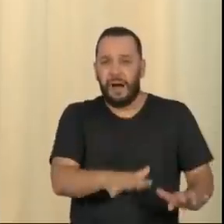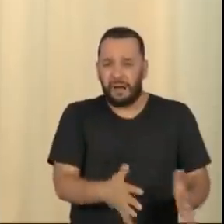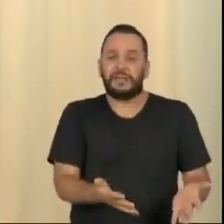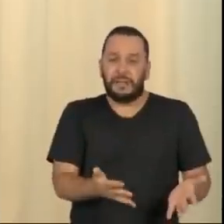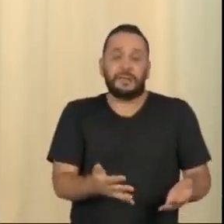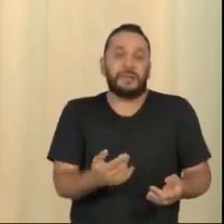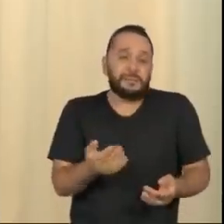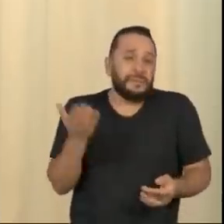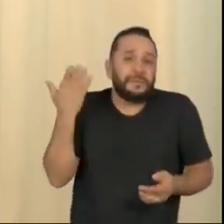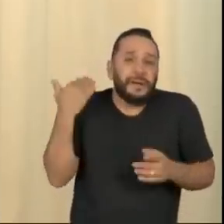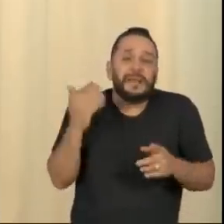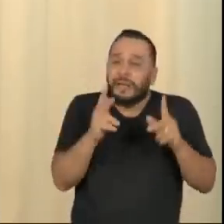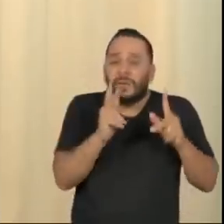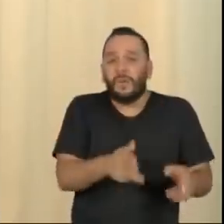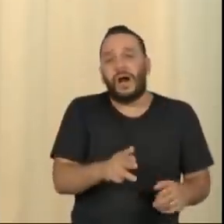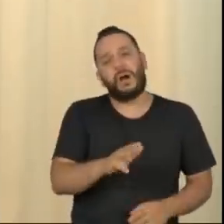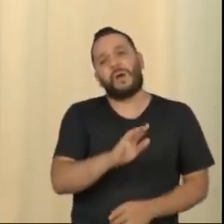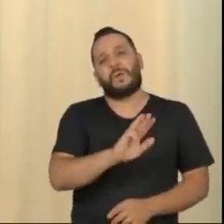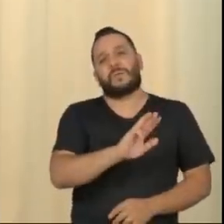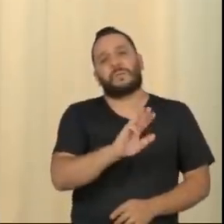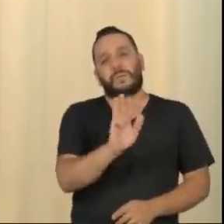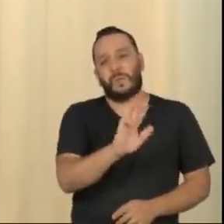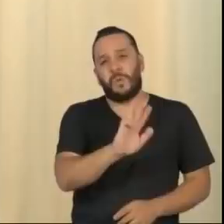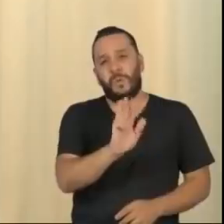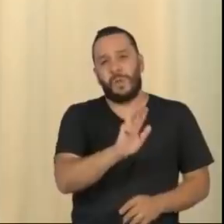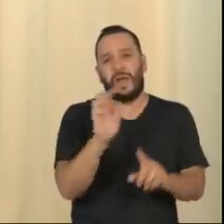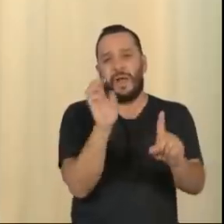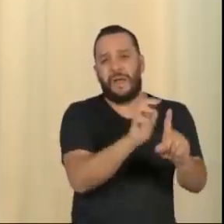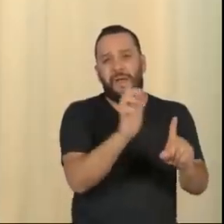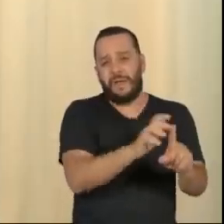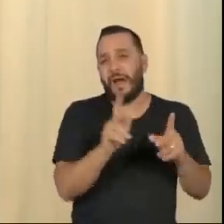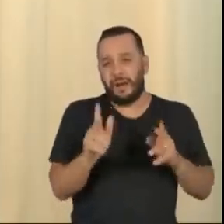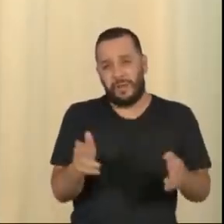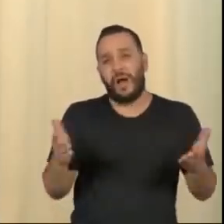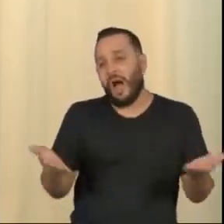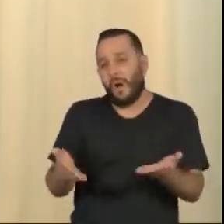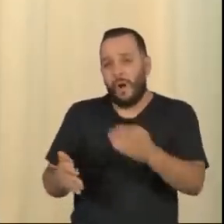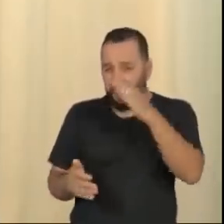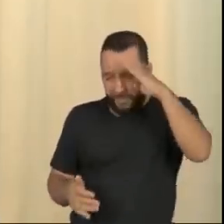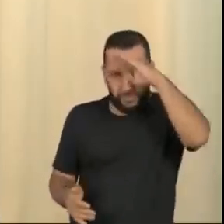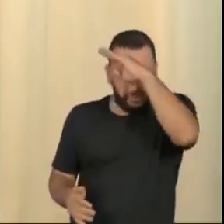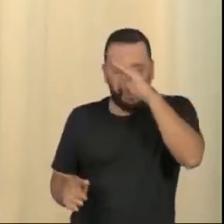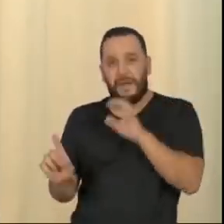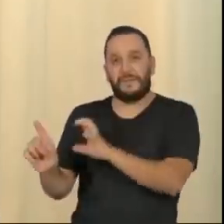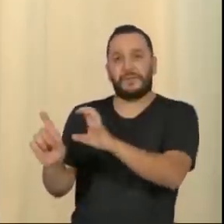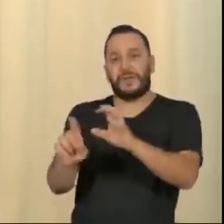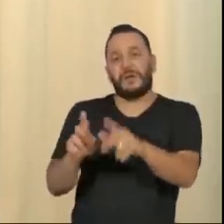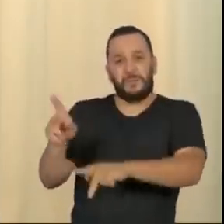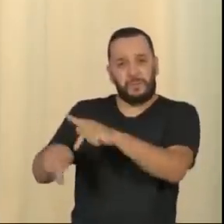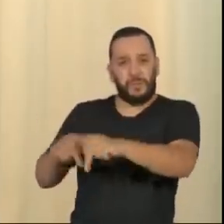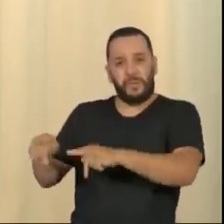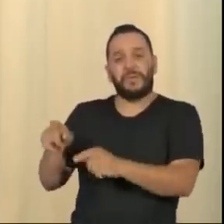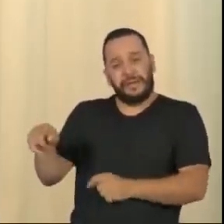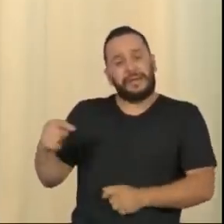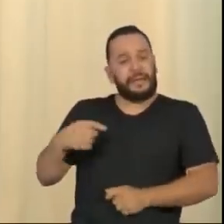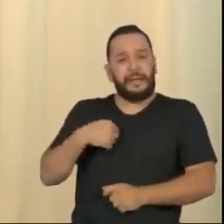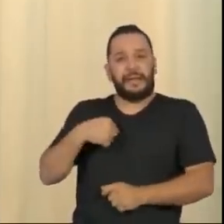Essa é a grande tragédia brasileira. Nós temos um irresponsável na presidência da República, um completo despreparado, excitando